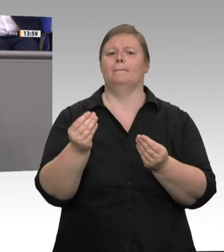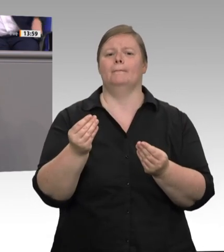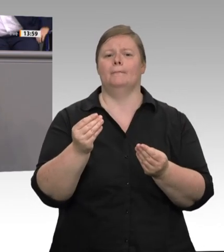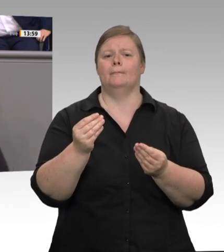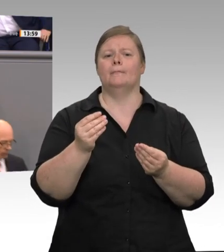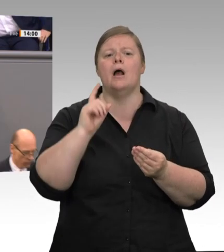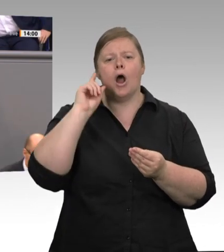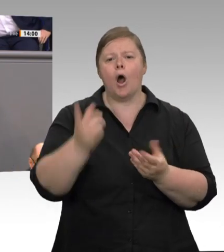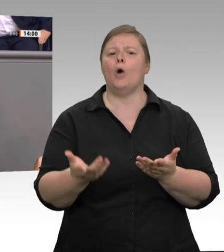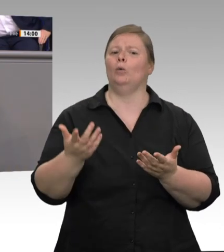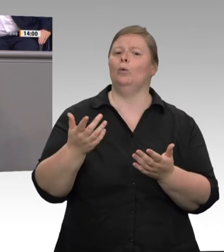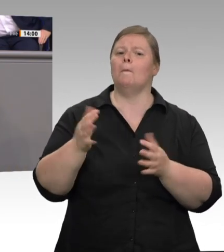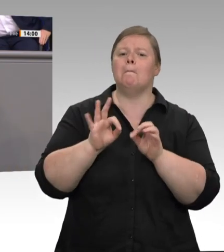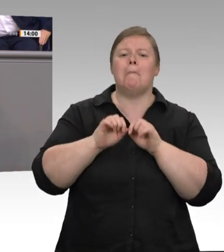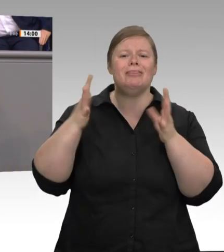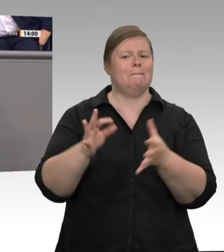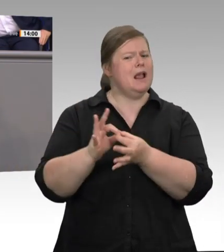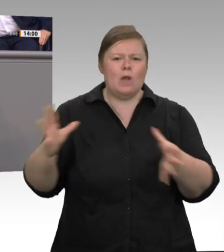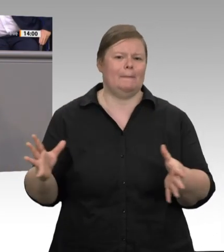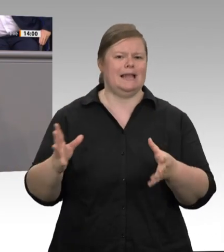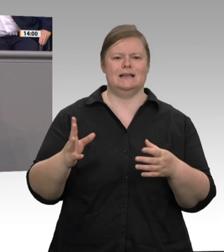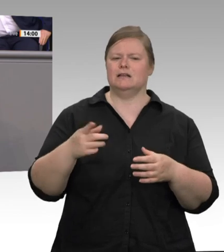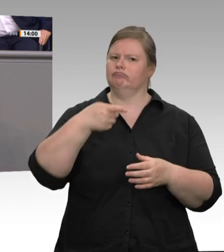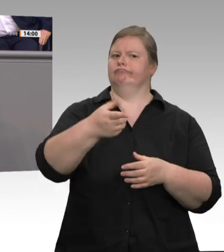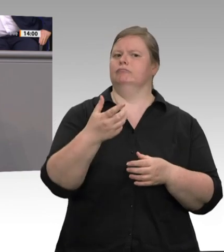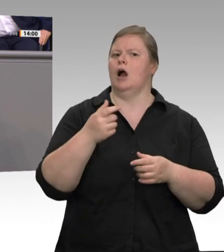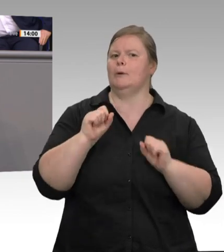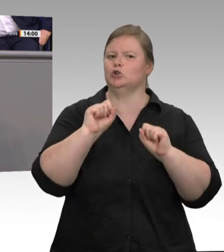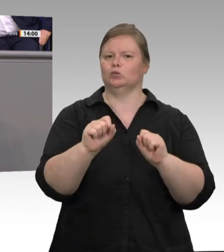vergeht sehr viel Zeit. Bis dahin kann man natürlich schon viel verändern. Also müssen